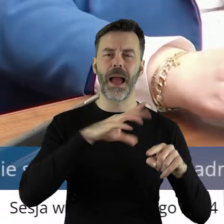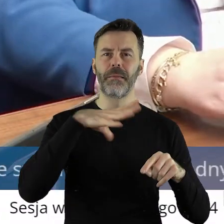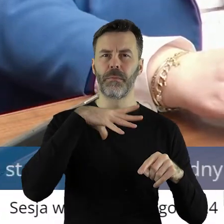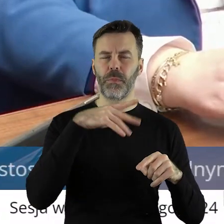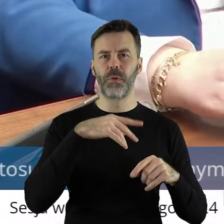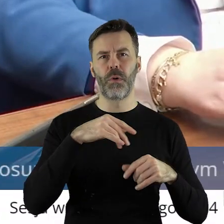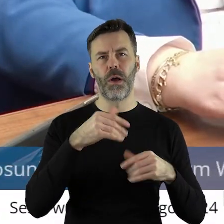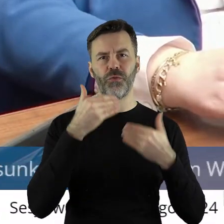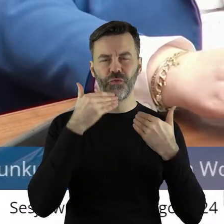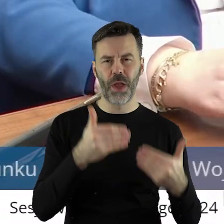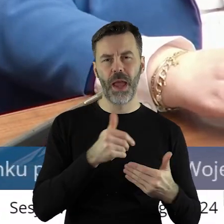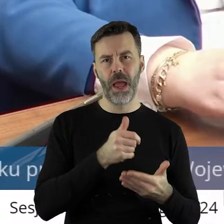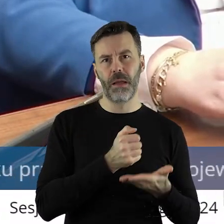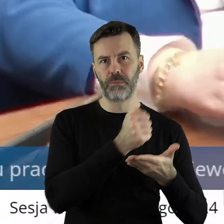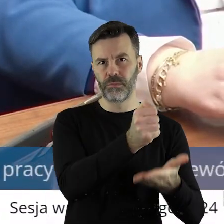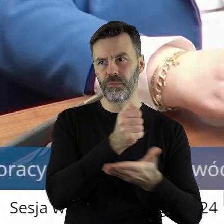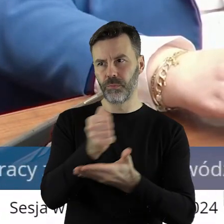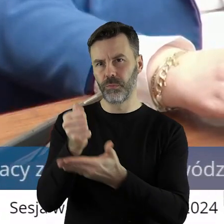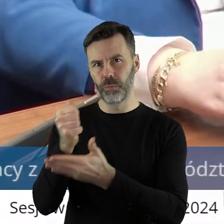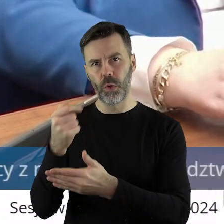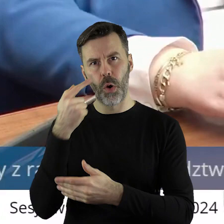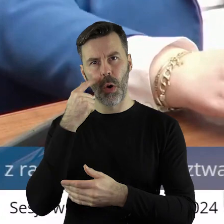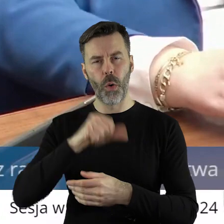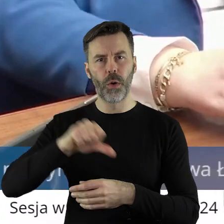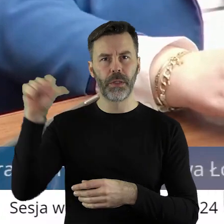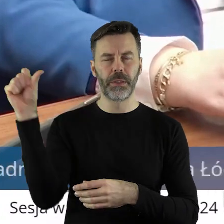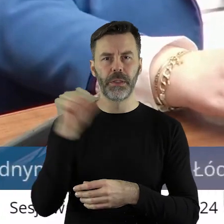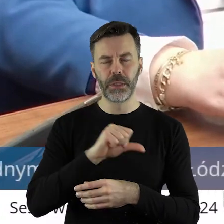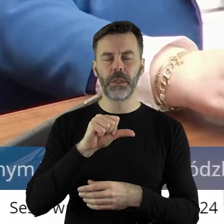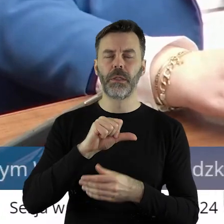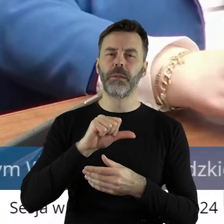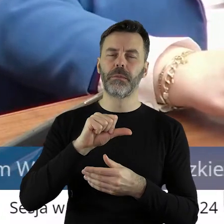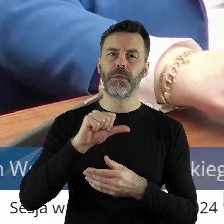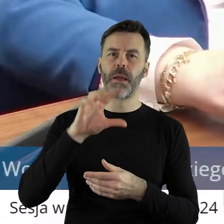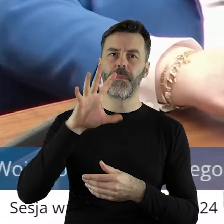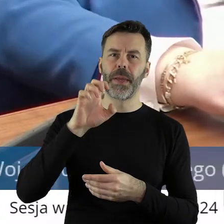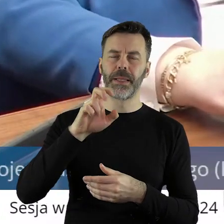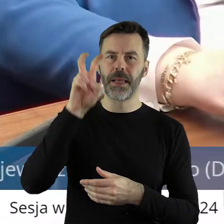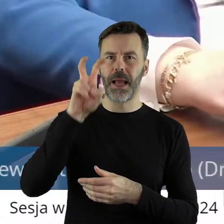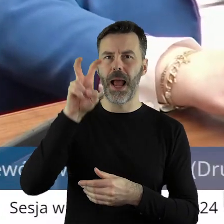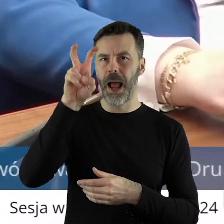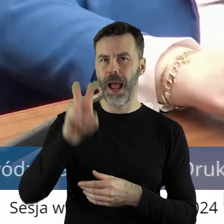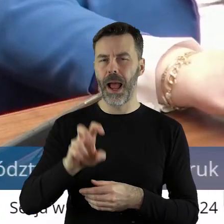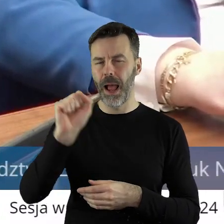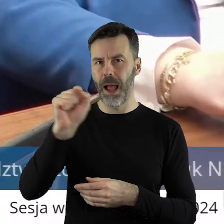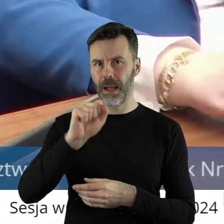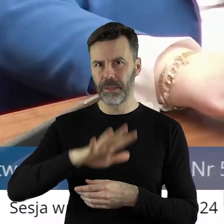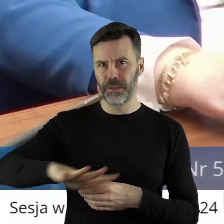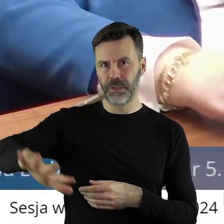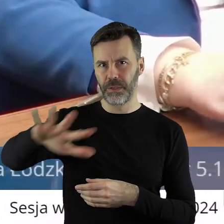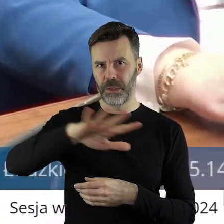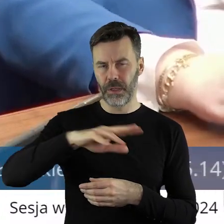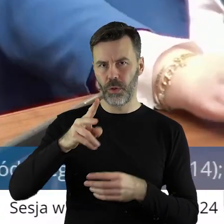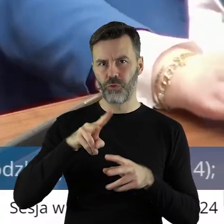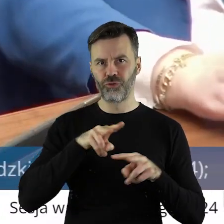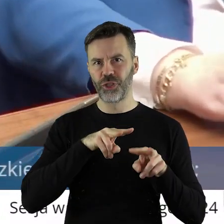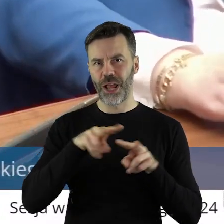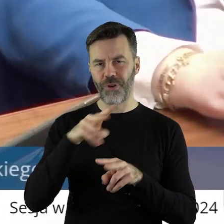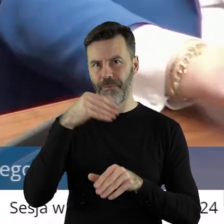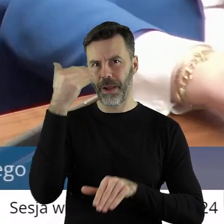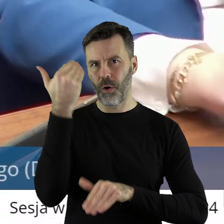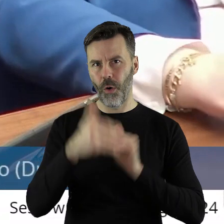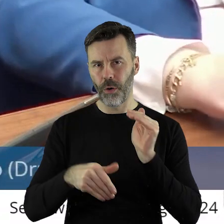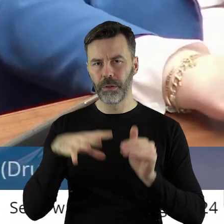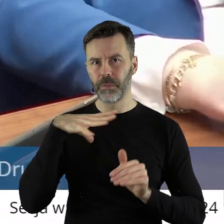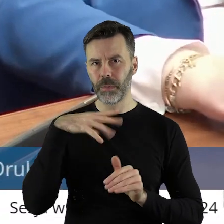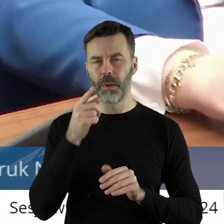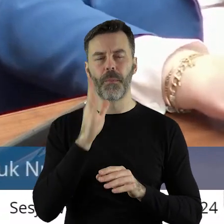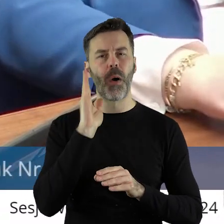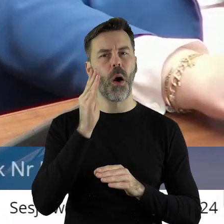łódzkiego około 1500 ha z wyłączeń z dzierżaw, które się kończyły. Które po podziale,